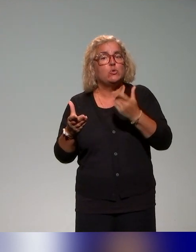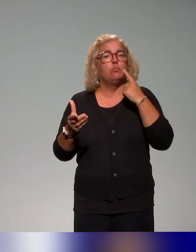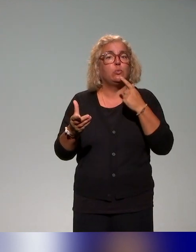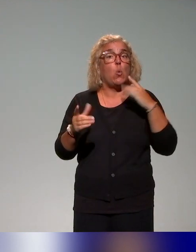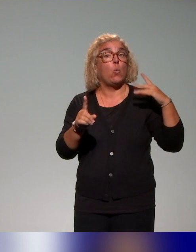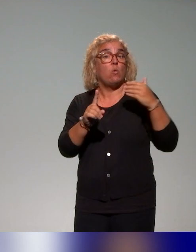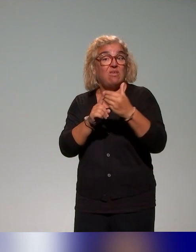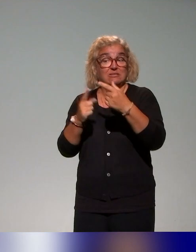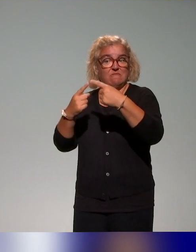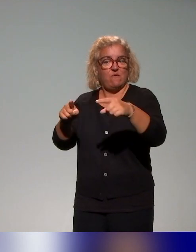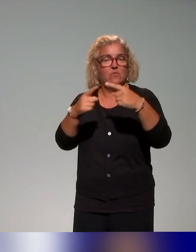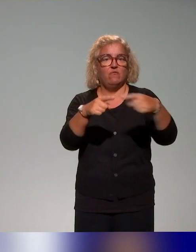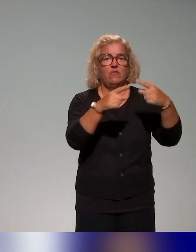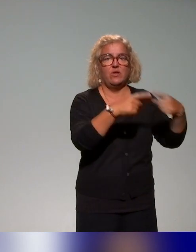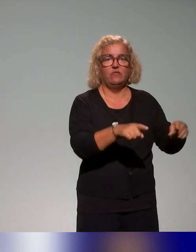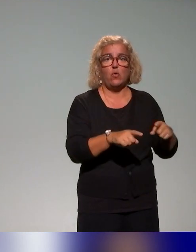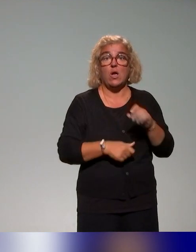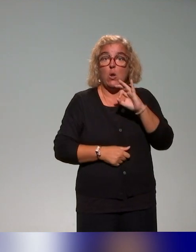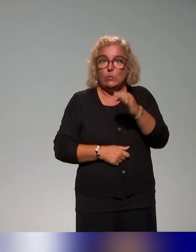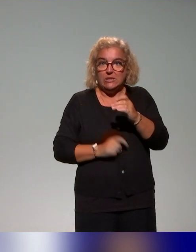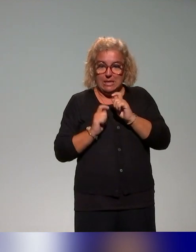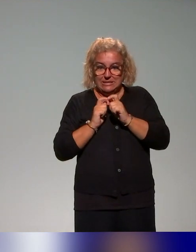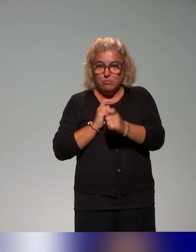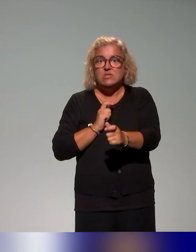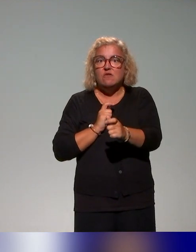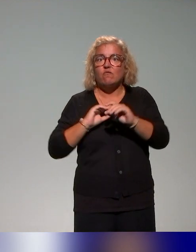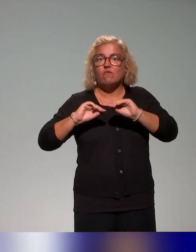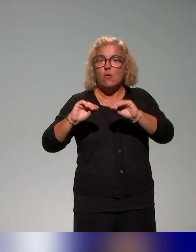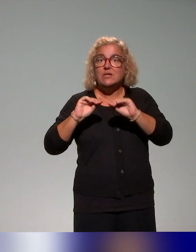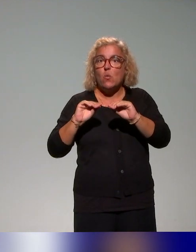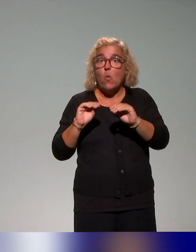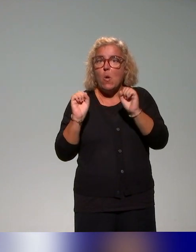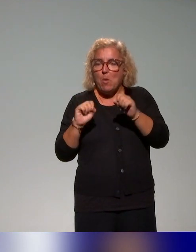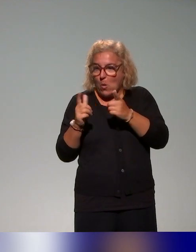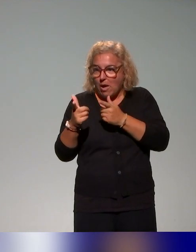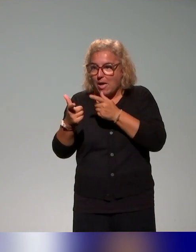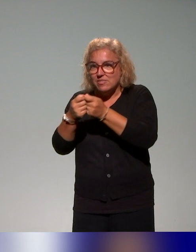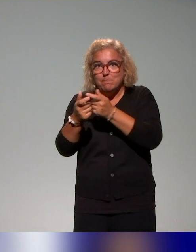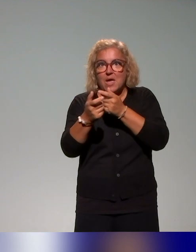C'est que finalement, les dispositifs de formation proposés et notamment, celui-ci, peuvent être là aussi pour les